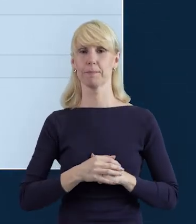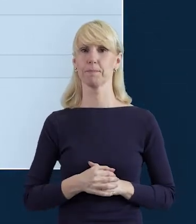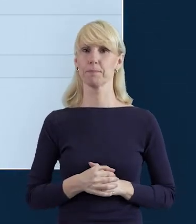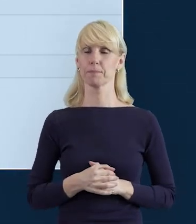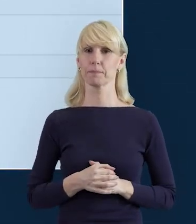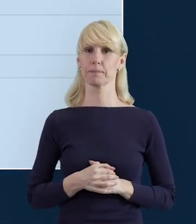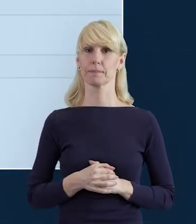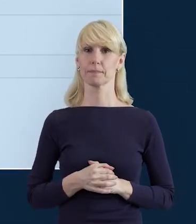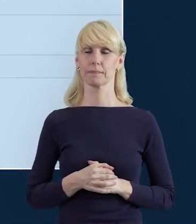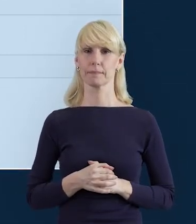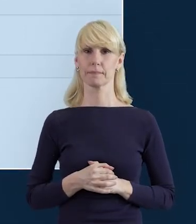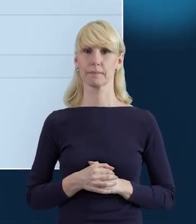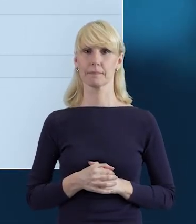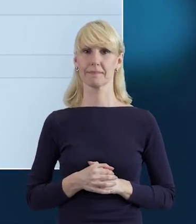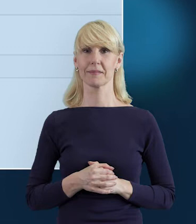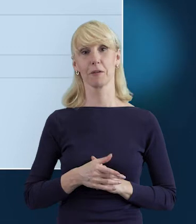Czyli na ten komunikat czekamy?